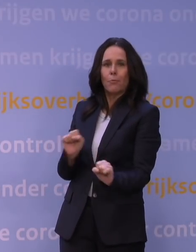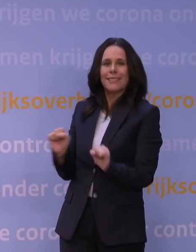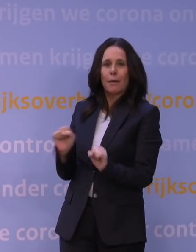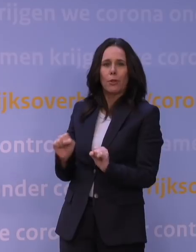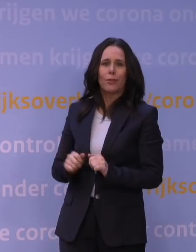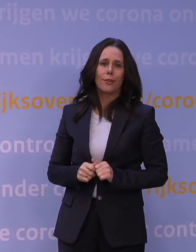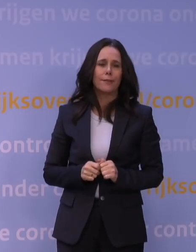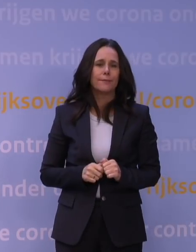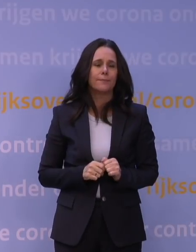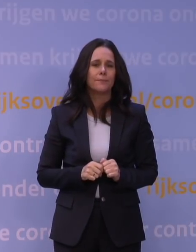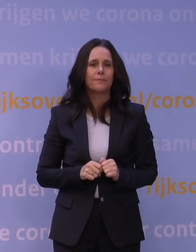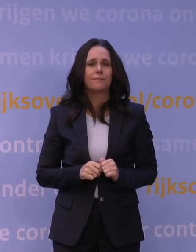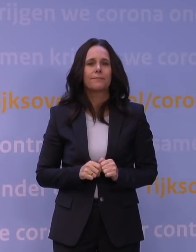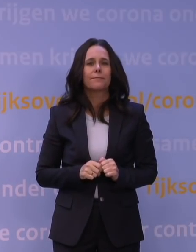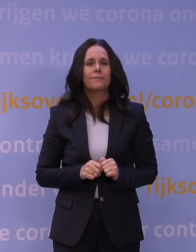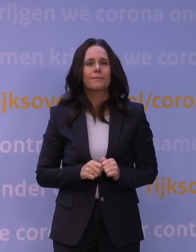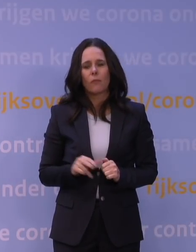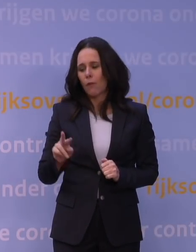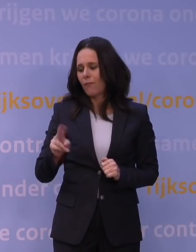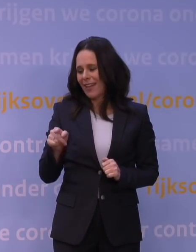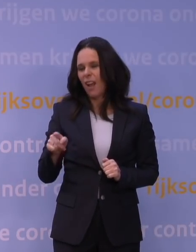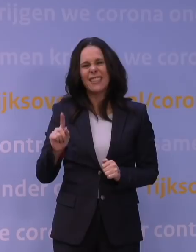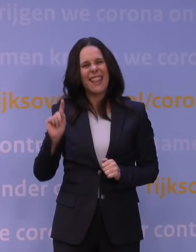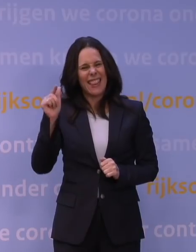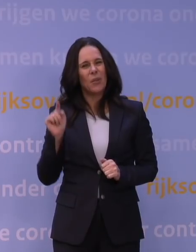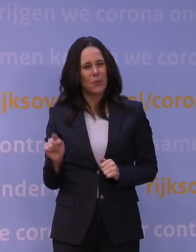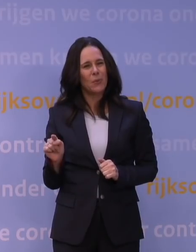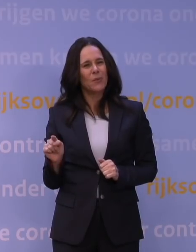Omdat die variant nieuw is, weten we ook een aantal dingen nog niet.